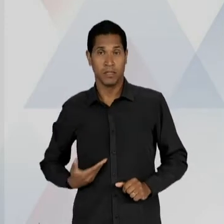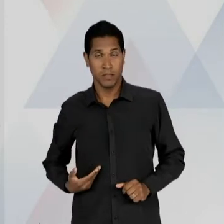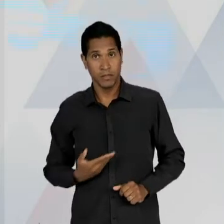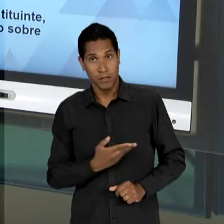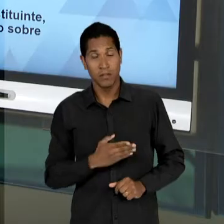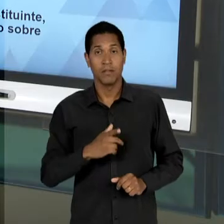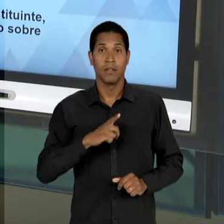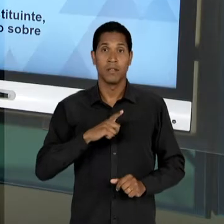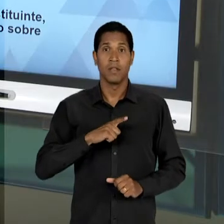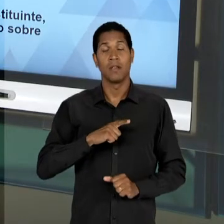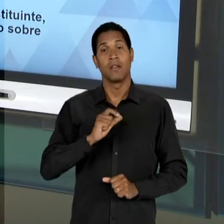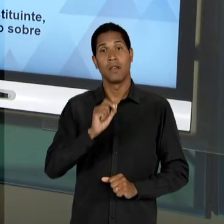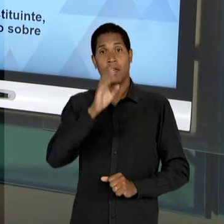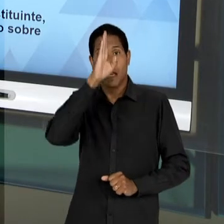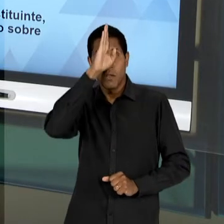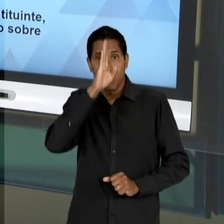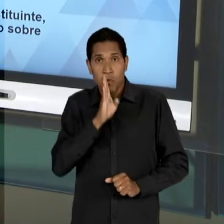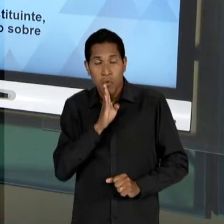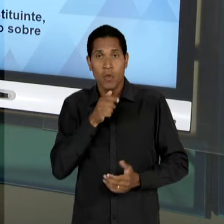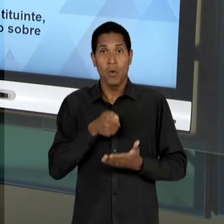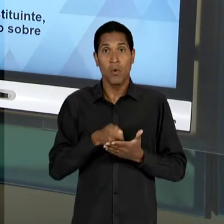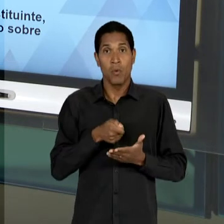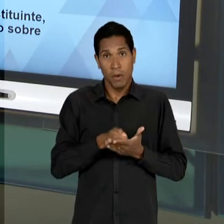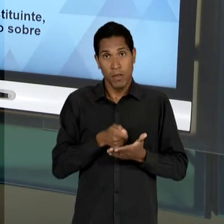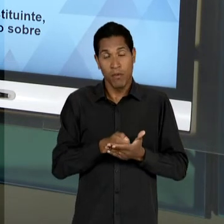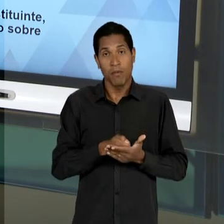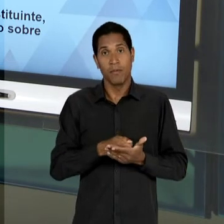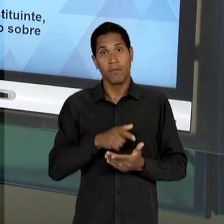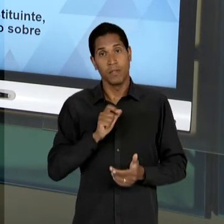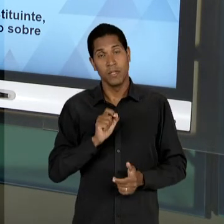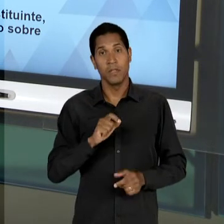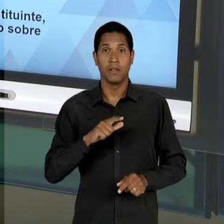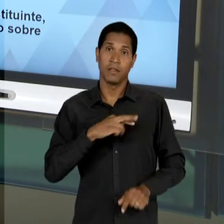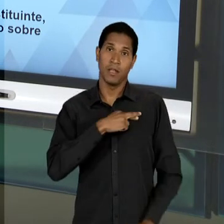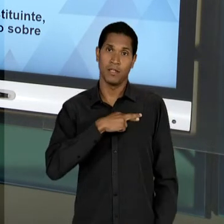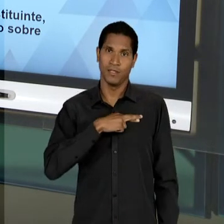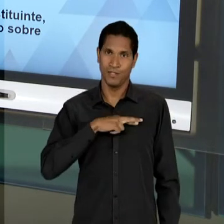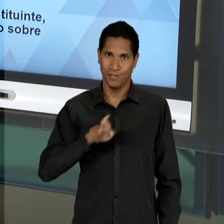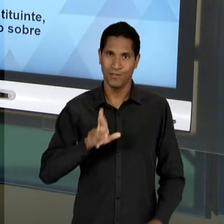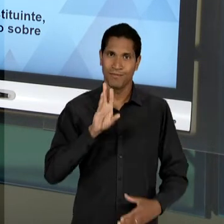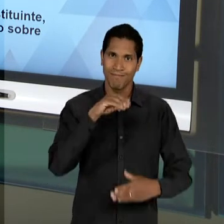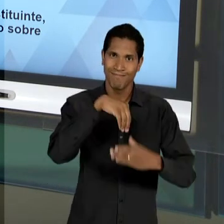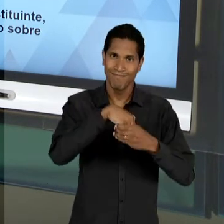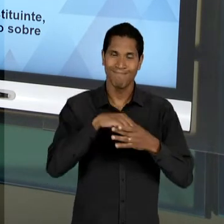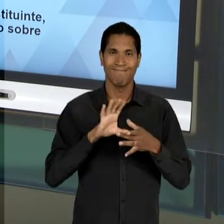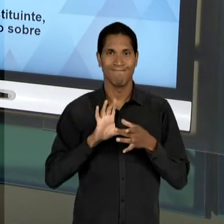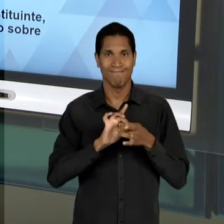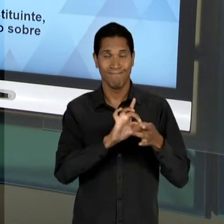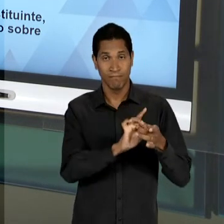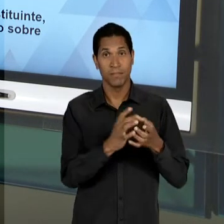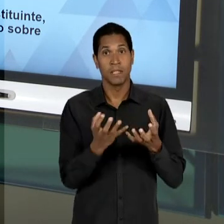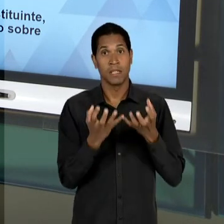FAVOR DESSA LIBERDADE, PRINCIPALMENTE, DE UM ENSINO RELIGIOSO, DA POSSIBILIDADE, INCLUSIVE, DE